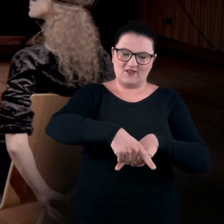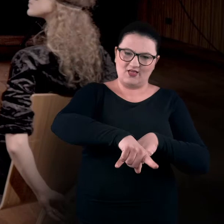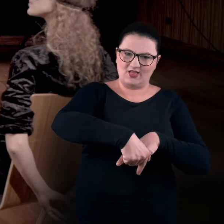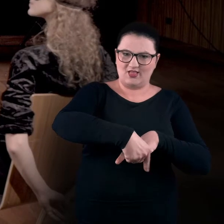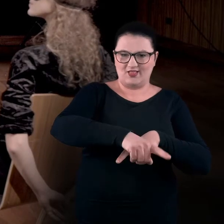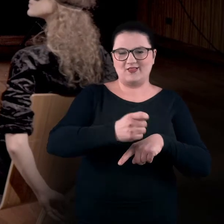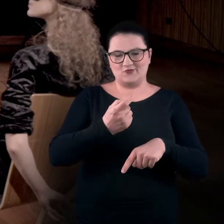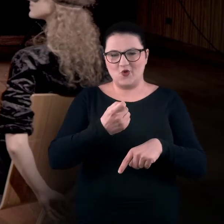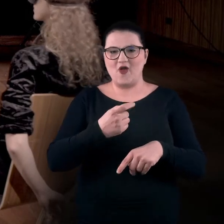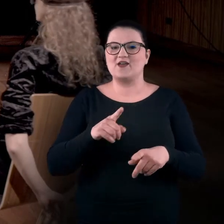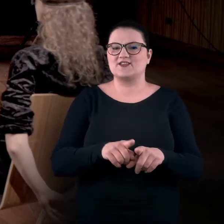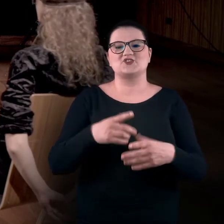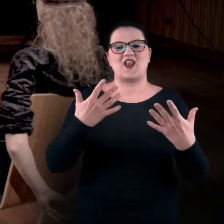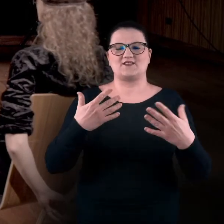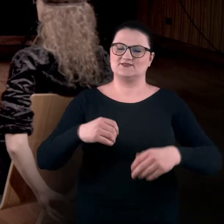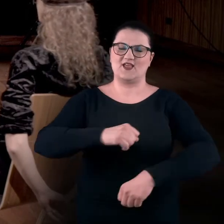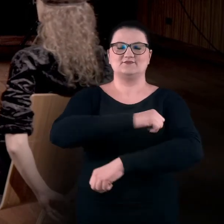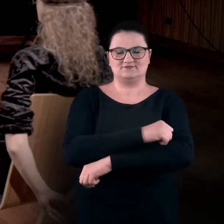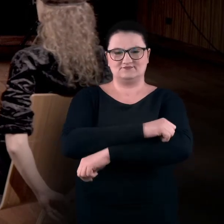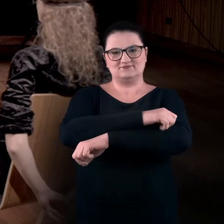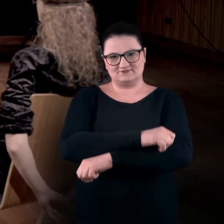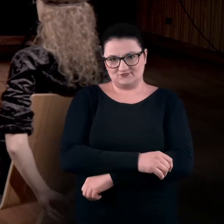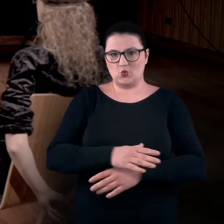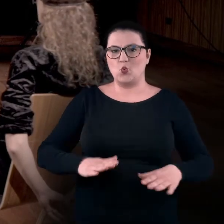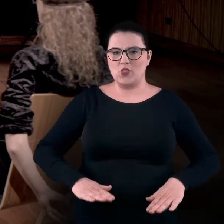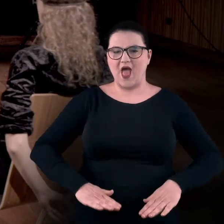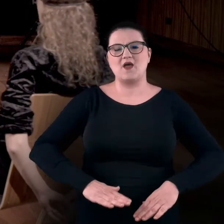ręce też mam skrzyżowane i leżą na moich udach.